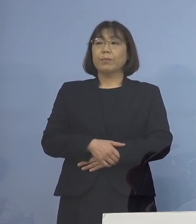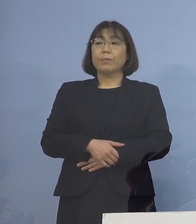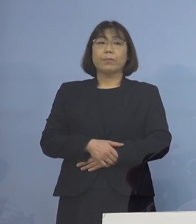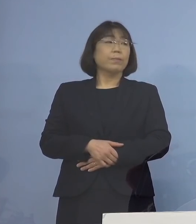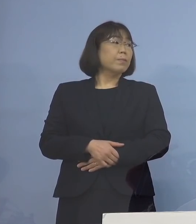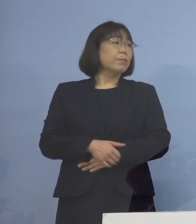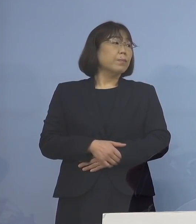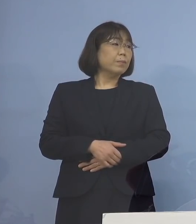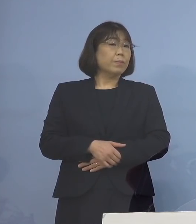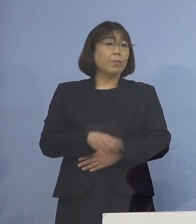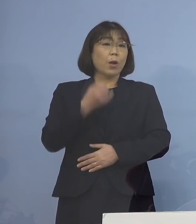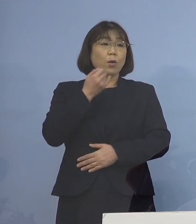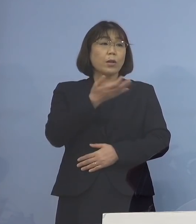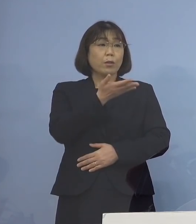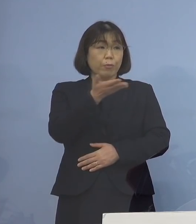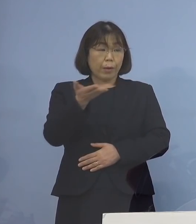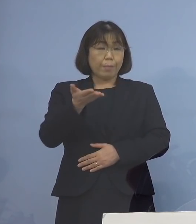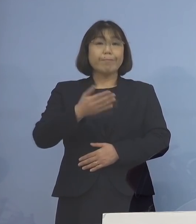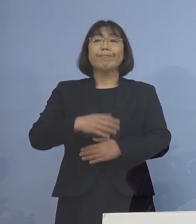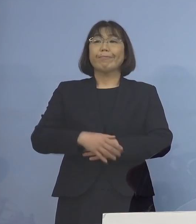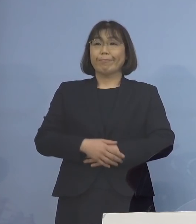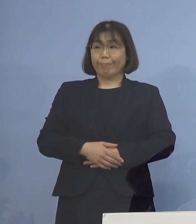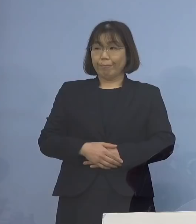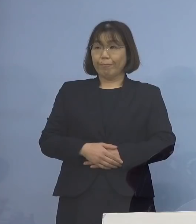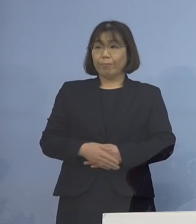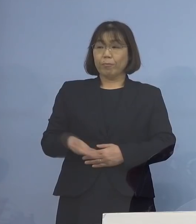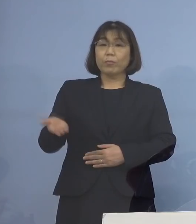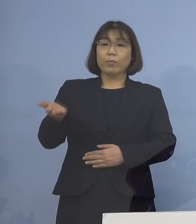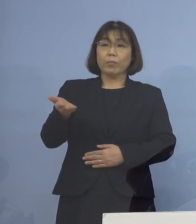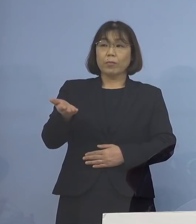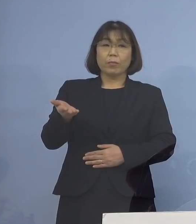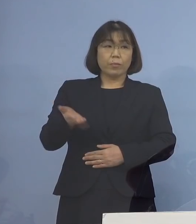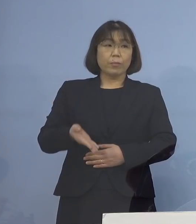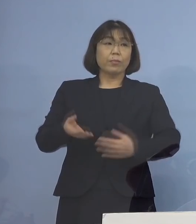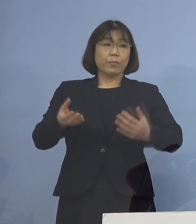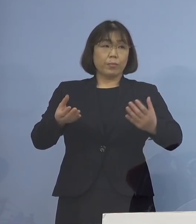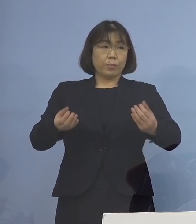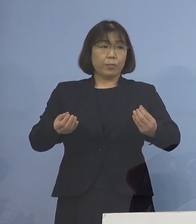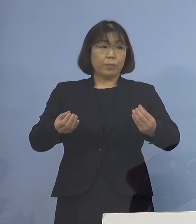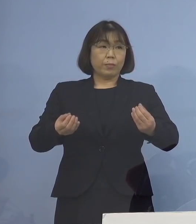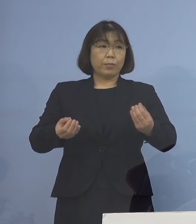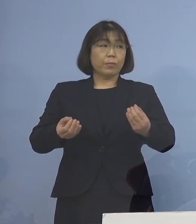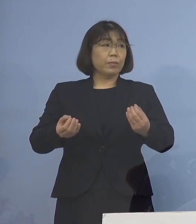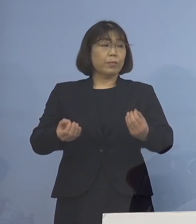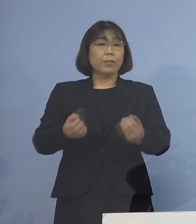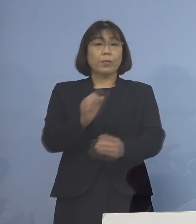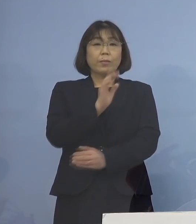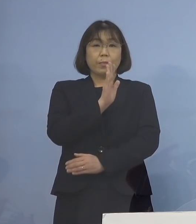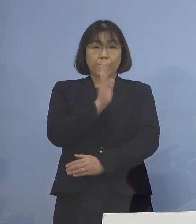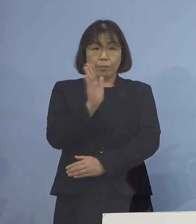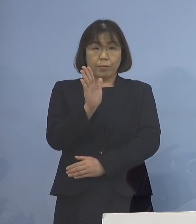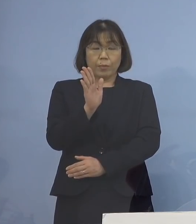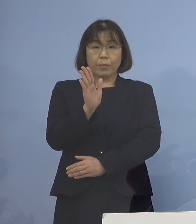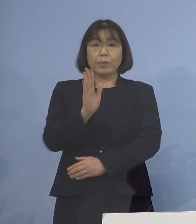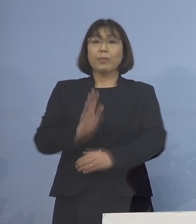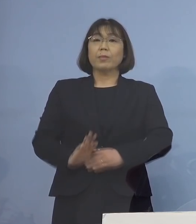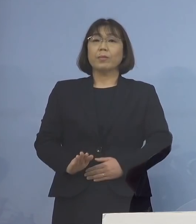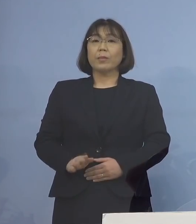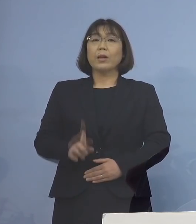（幹事社） よろしいでしょうか では、これで終わらさせていただきます （知事） それでは、よろしくお願いいたします